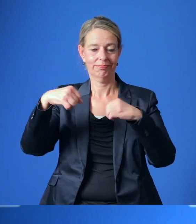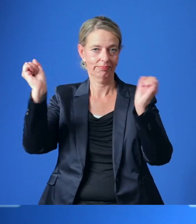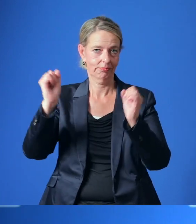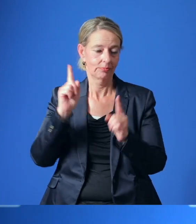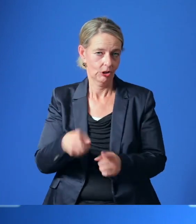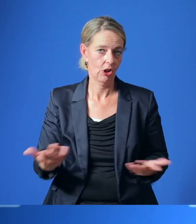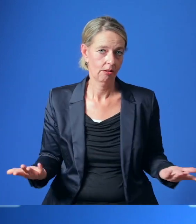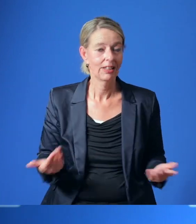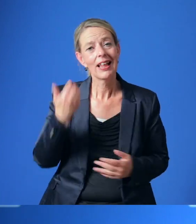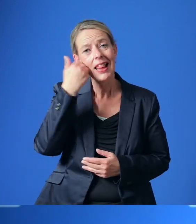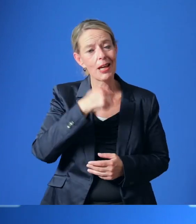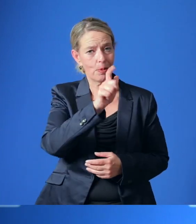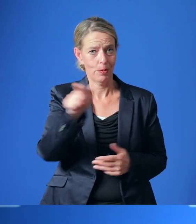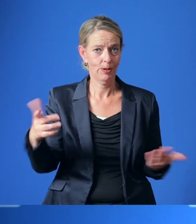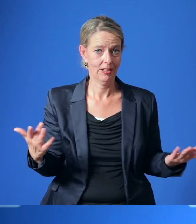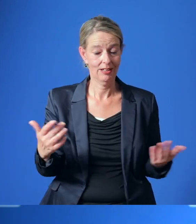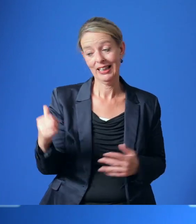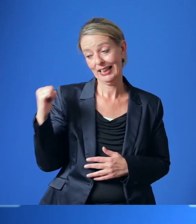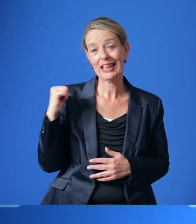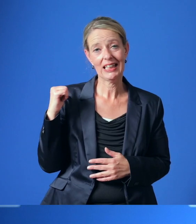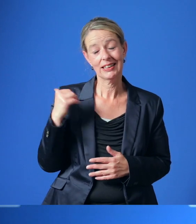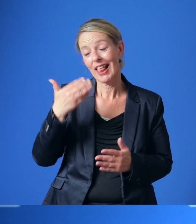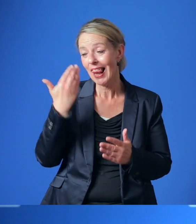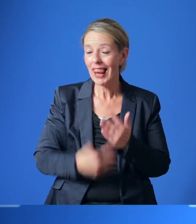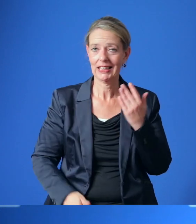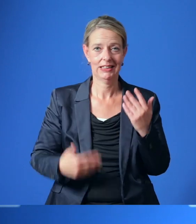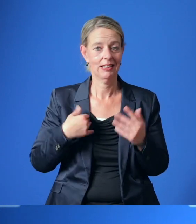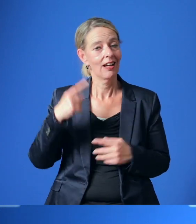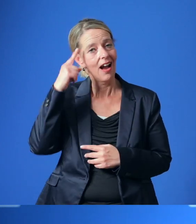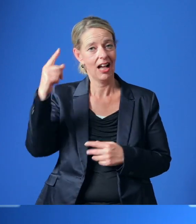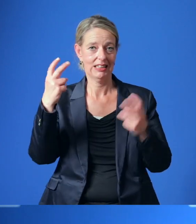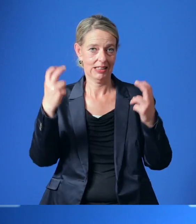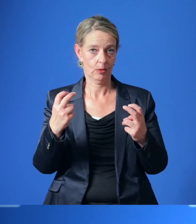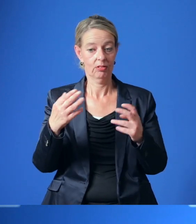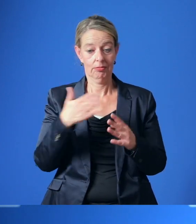Liebe Bürgerinnen und Bürger, gestern hat die letzte Ratssitzung vor der Kommunalwahl stattgefunden.